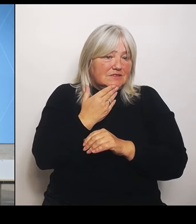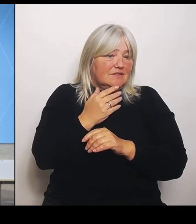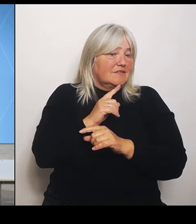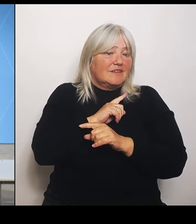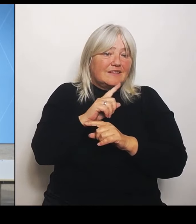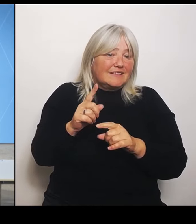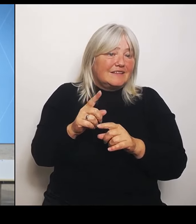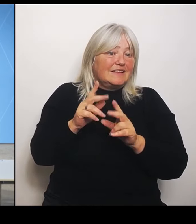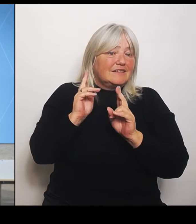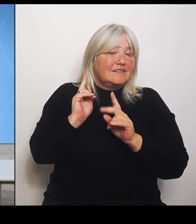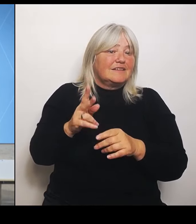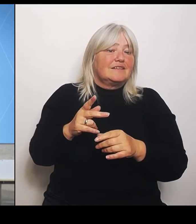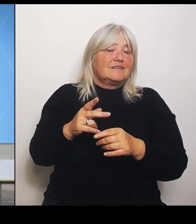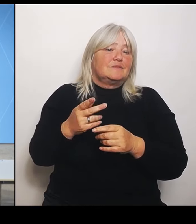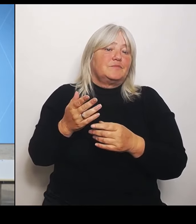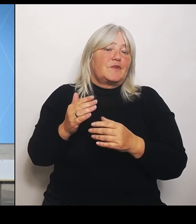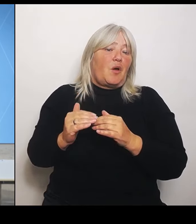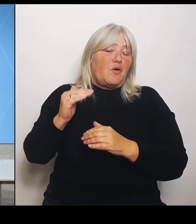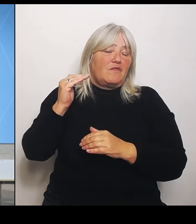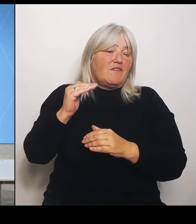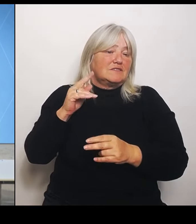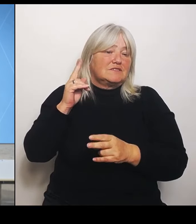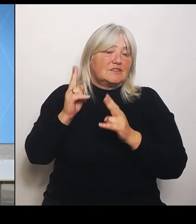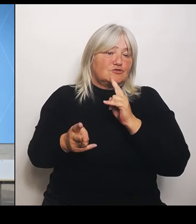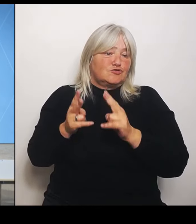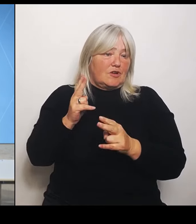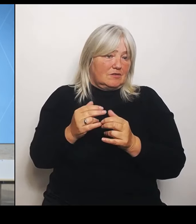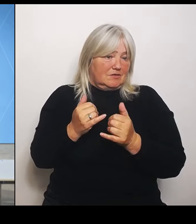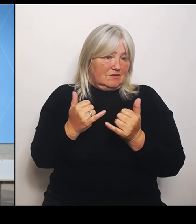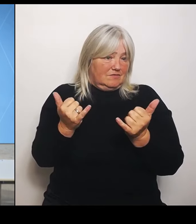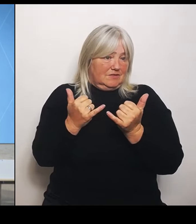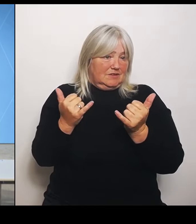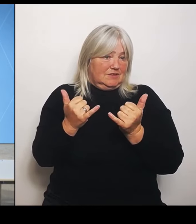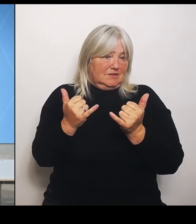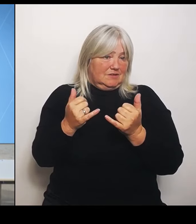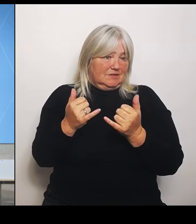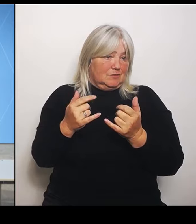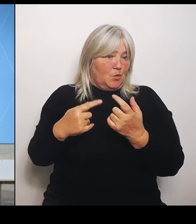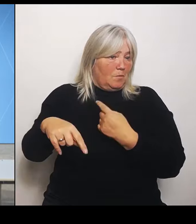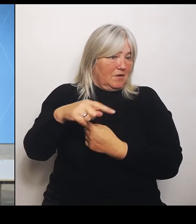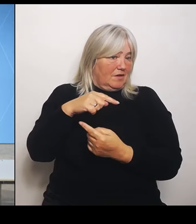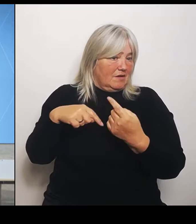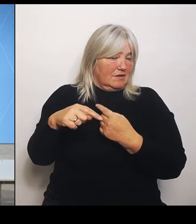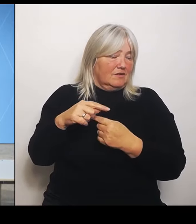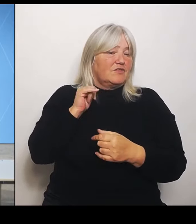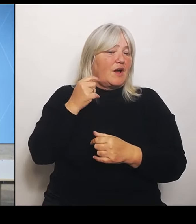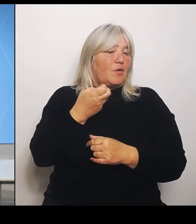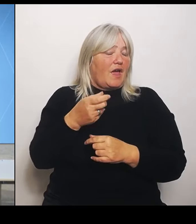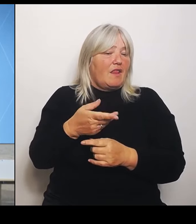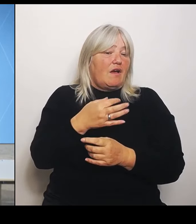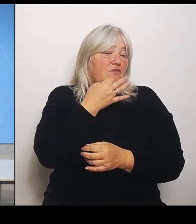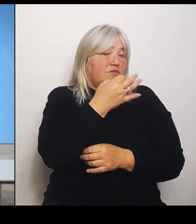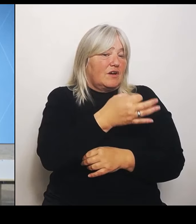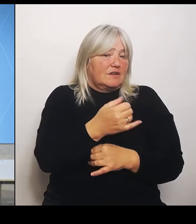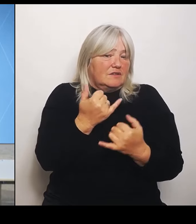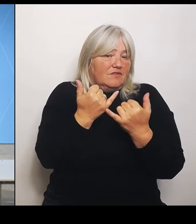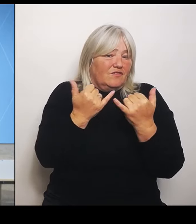Und an Frau Gerlach hätte ich die Frage: Wie ist denn das mit der Gründung und Ausbau von Universitätskliniken?